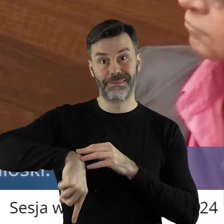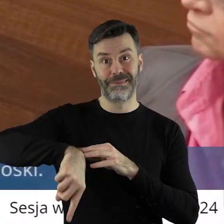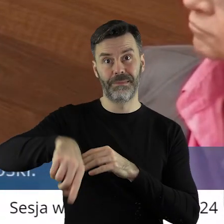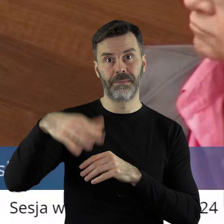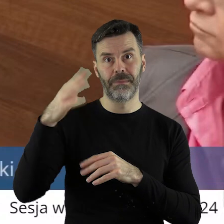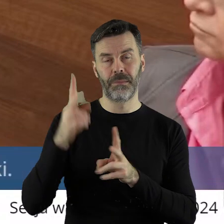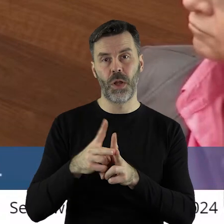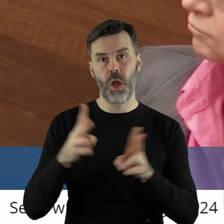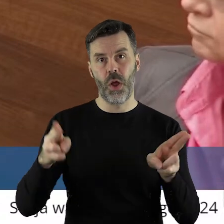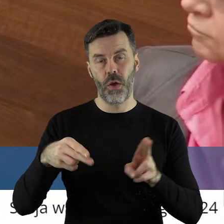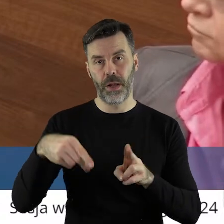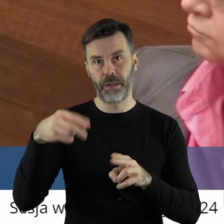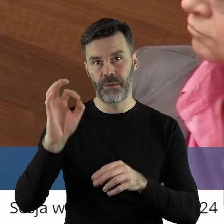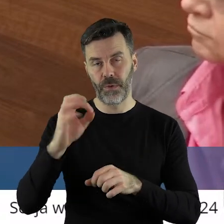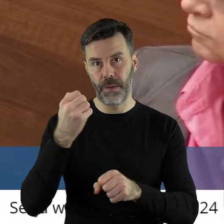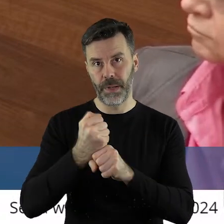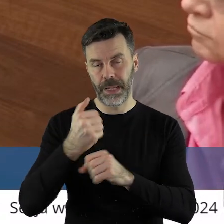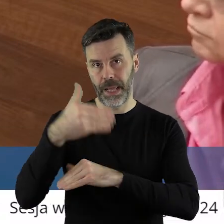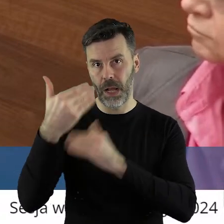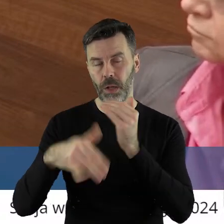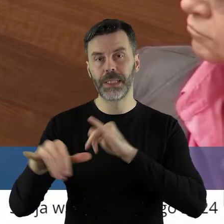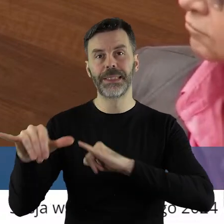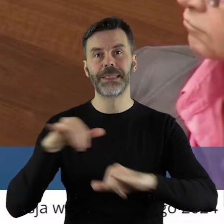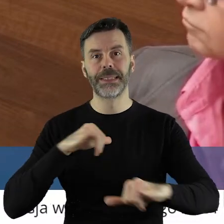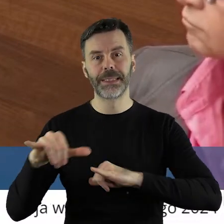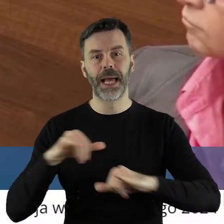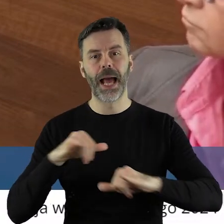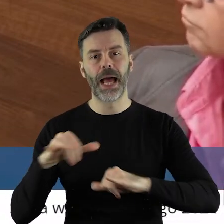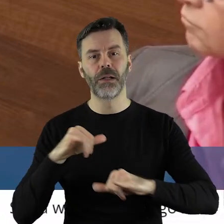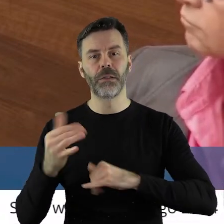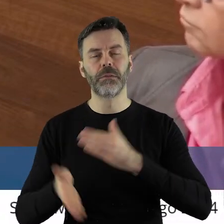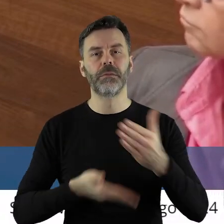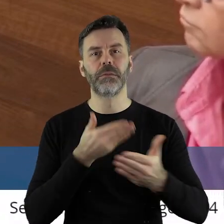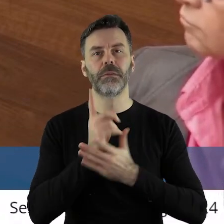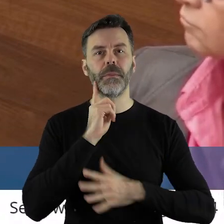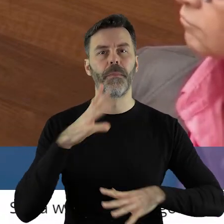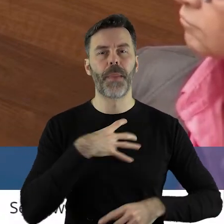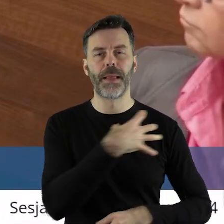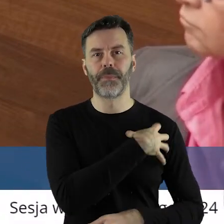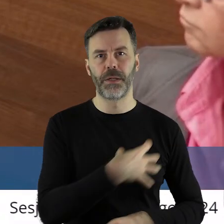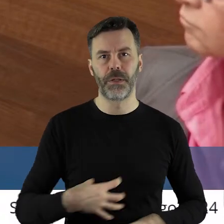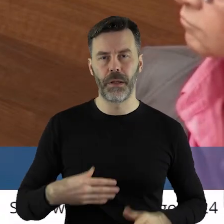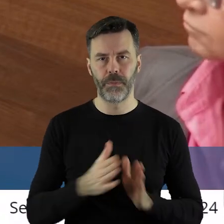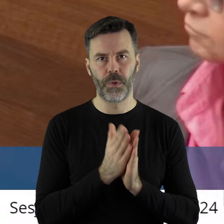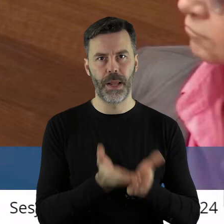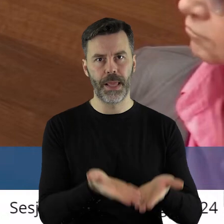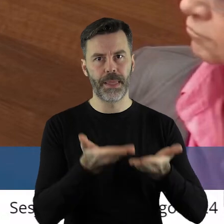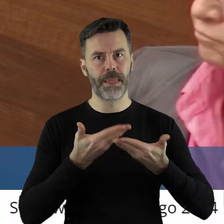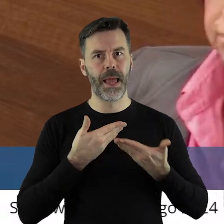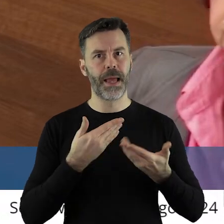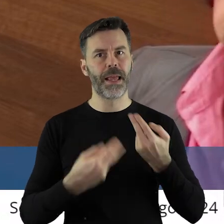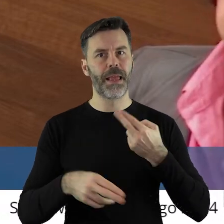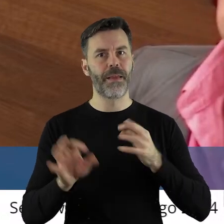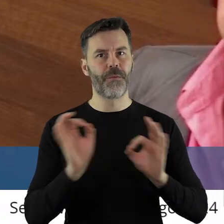Ponieważ zbliża się koniec kadencji, to zarząd prosi i wnioskuje do pana marszałka,